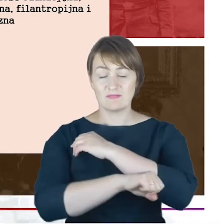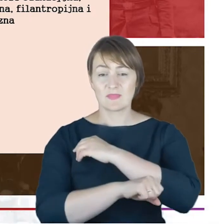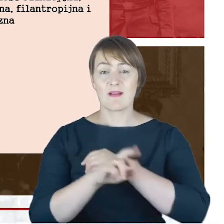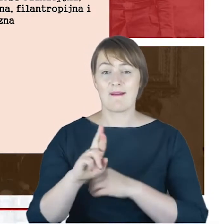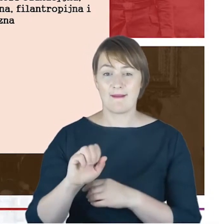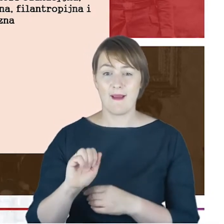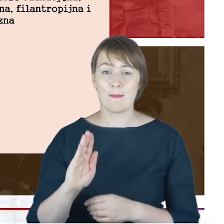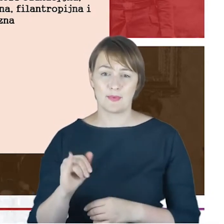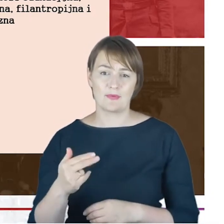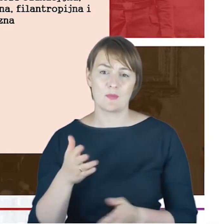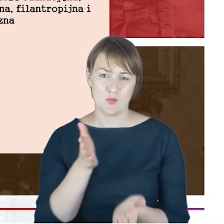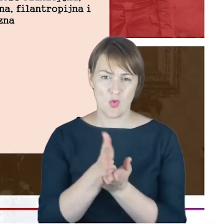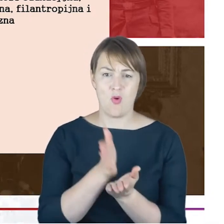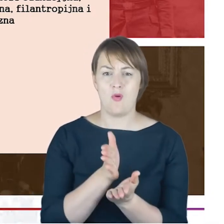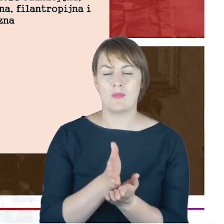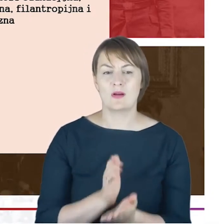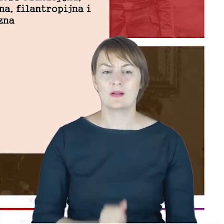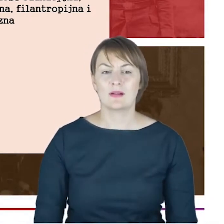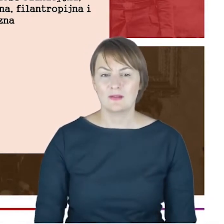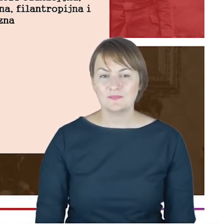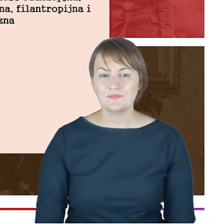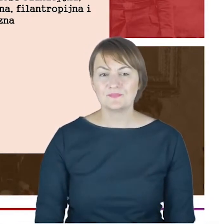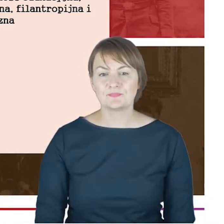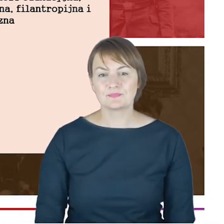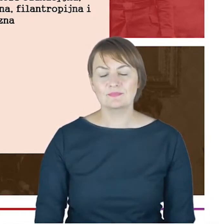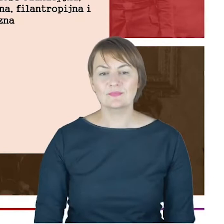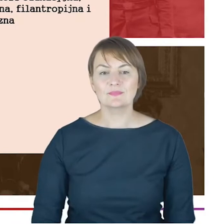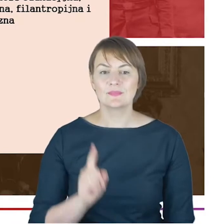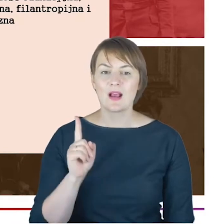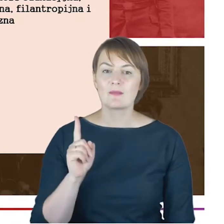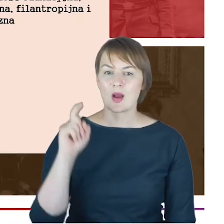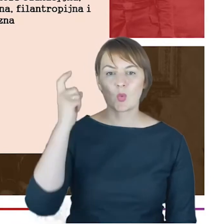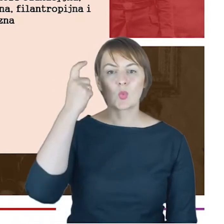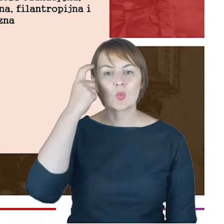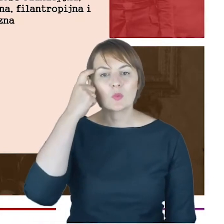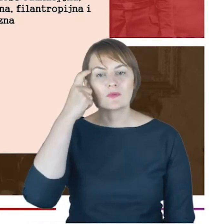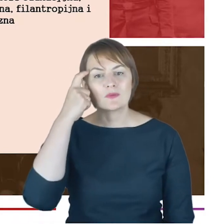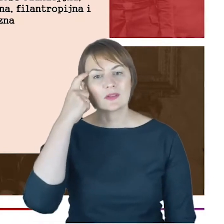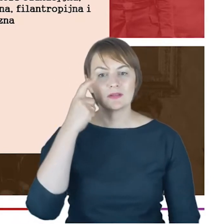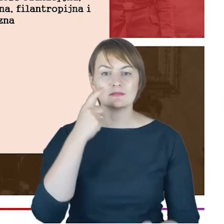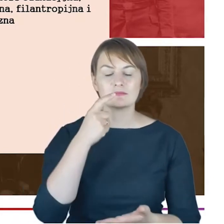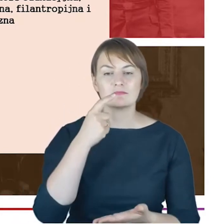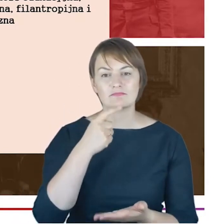niemniej ta działalność miała takie swoje filary, główne rysy. Były to stowarzyszenia, działalność charytatywna,